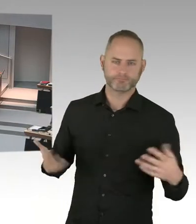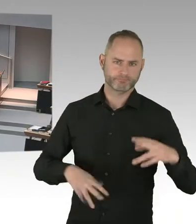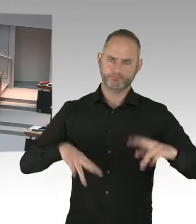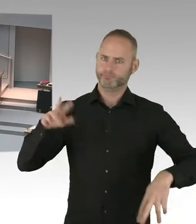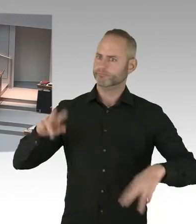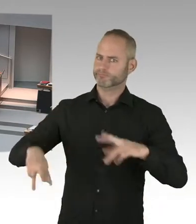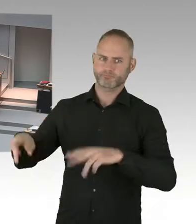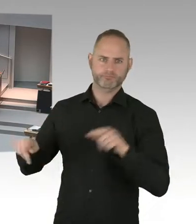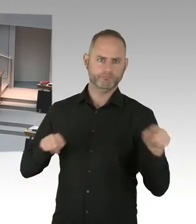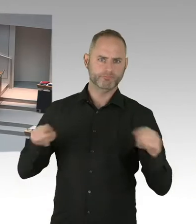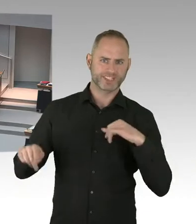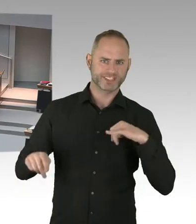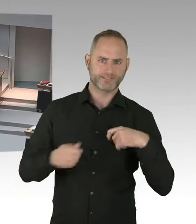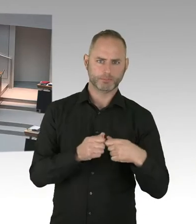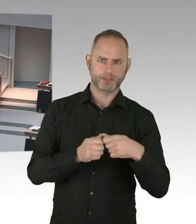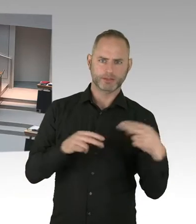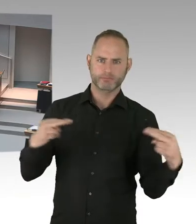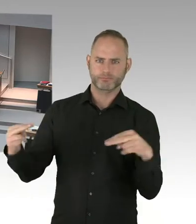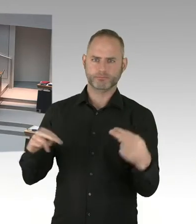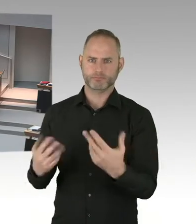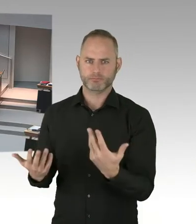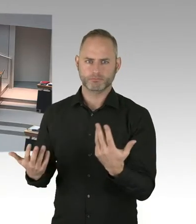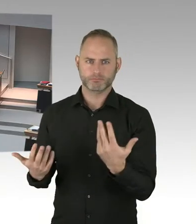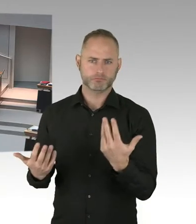dass das Landesamt für Flüchtlinge trotz Rückgangs